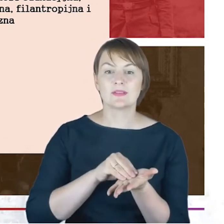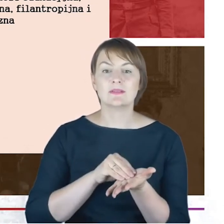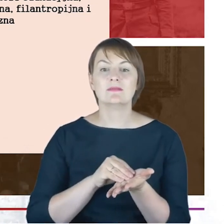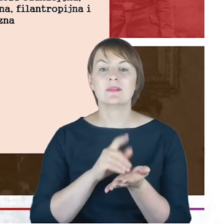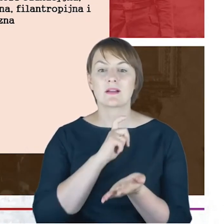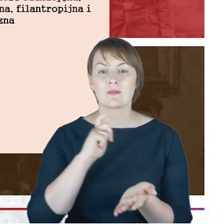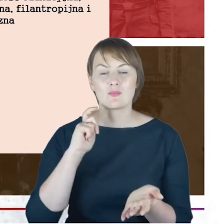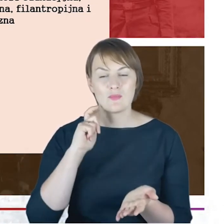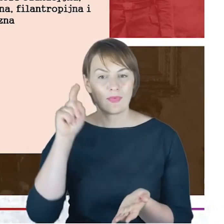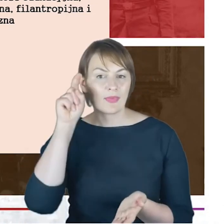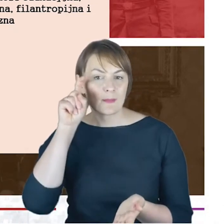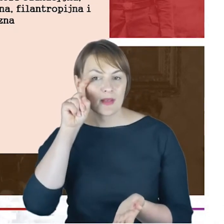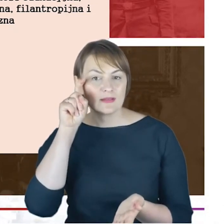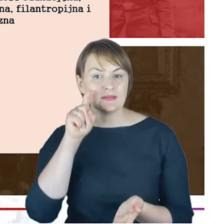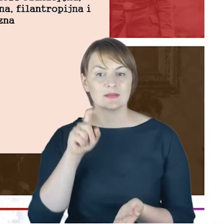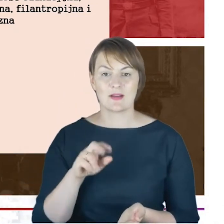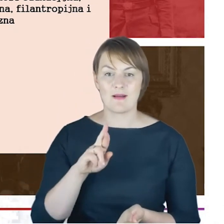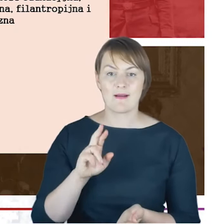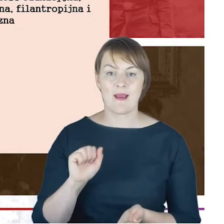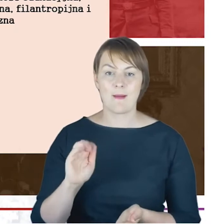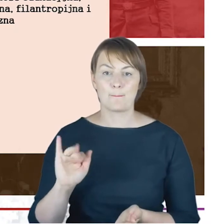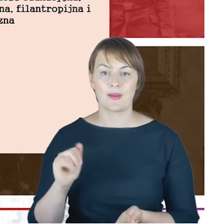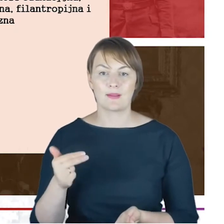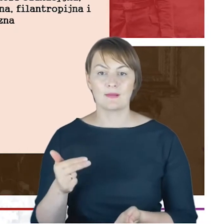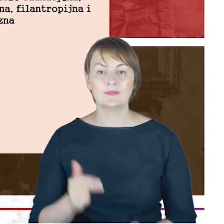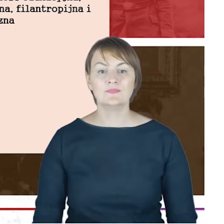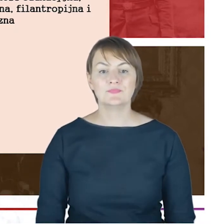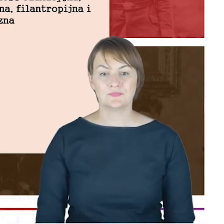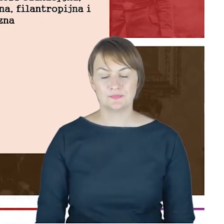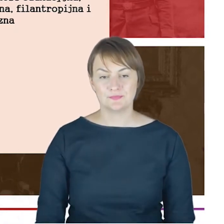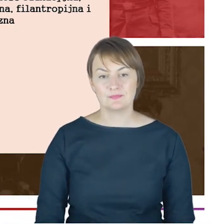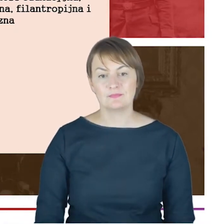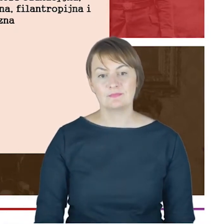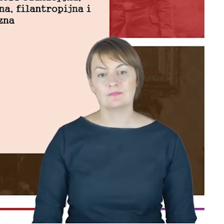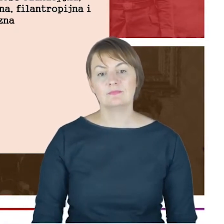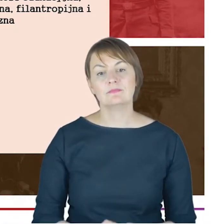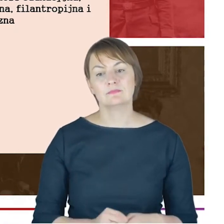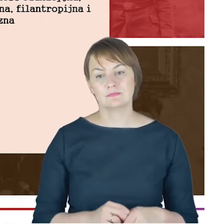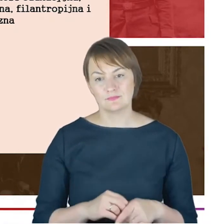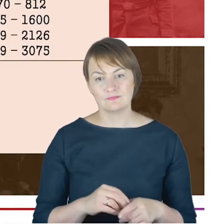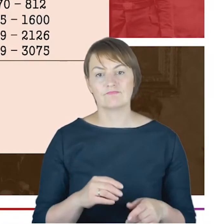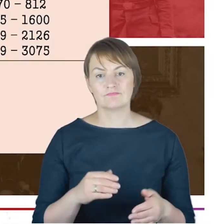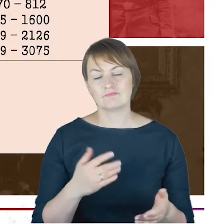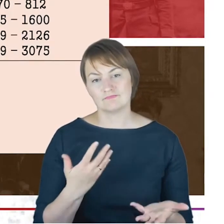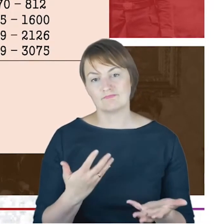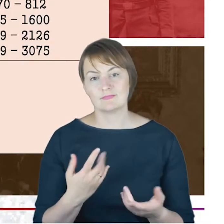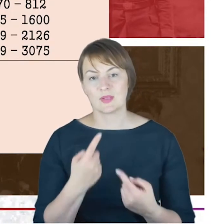Odsyłam do tych moich uwag, które pozwoliłam sobie poczynić na początku.